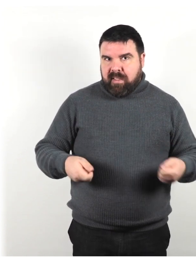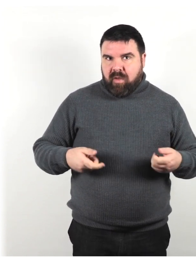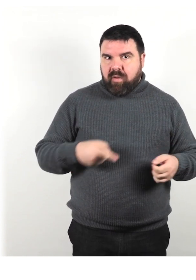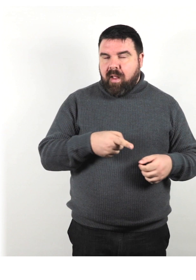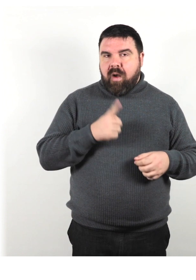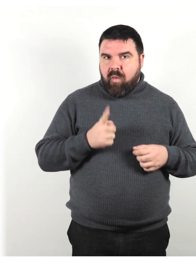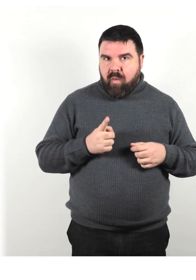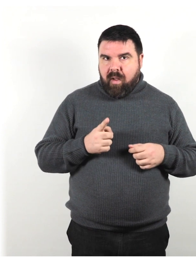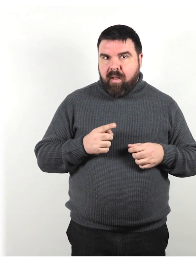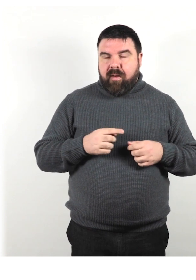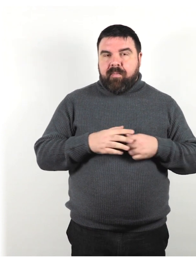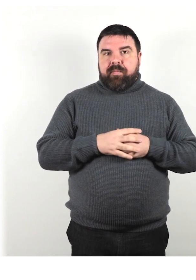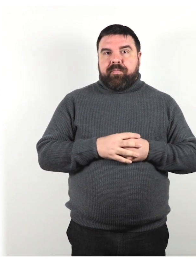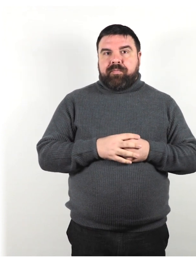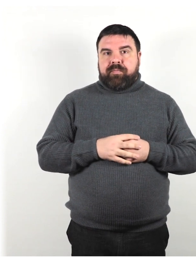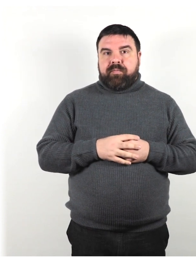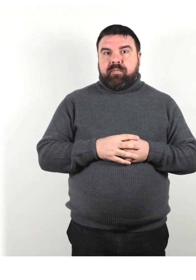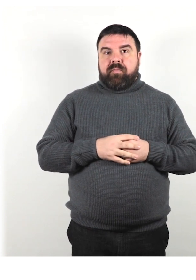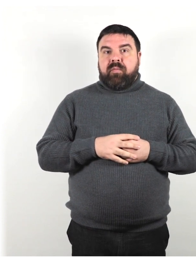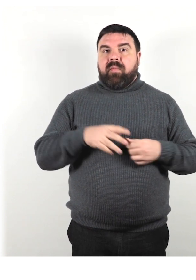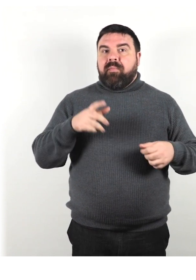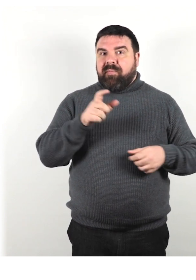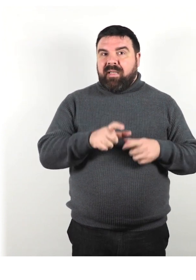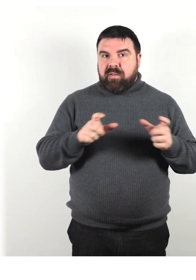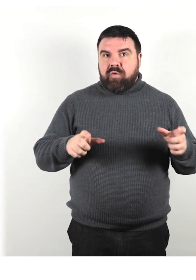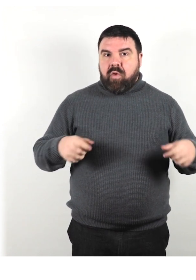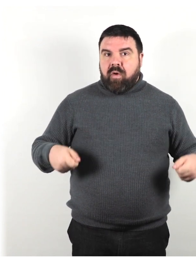Non tutte le persone che usano una sedia a rotelle non possono camminare.